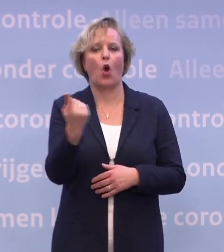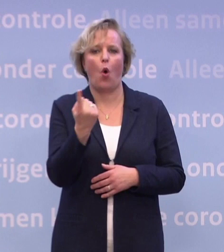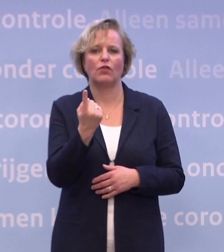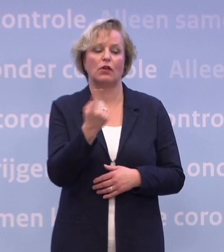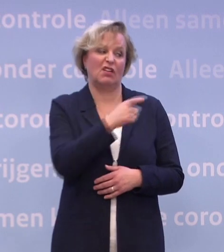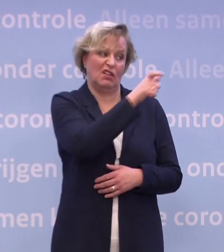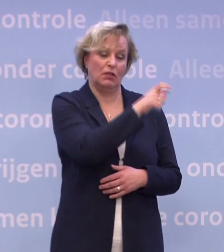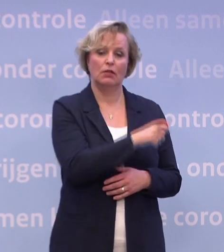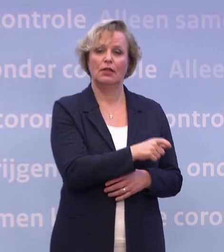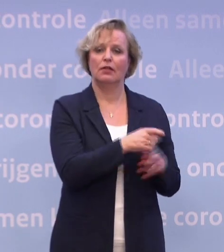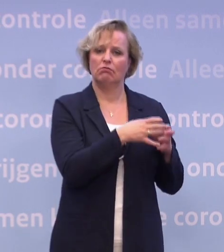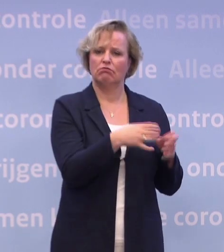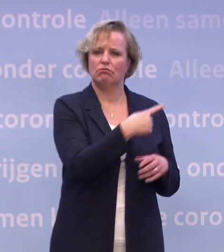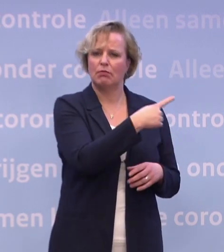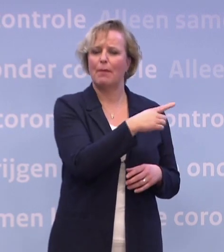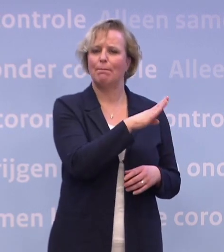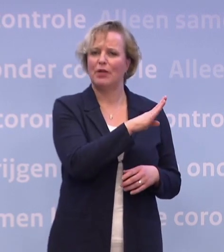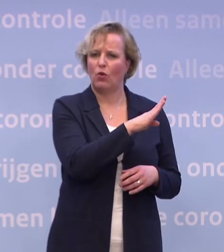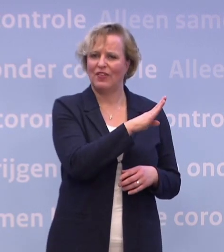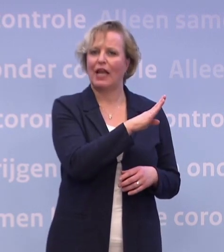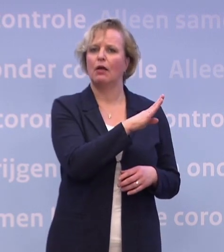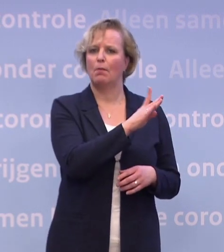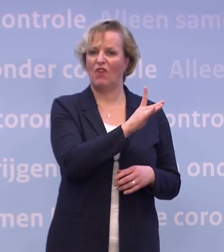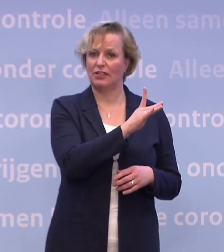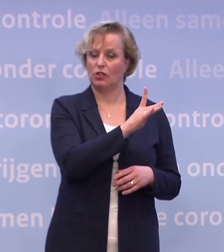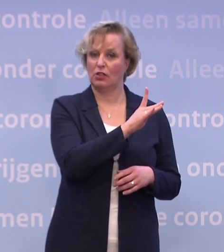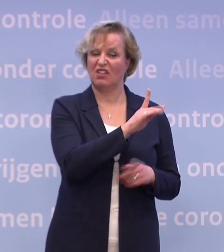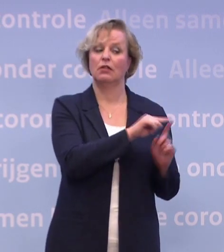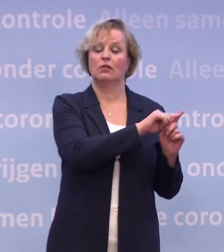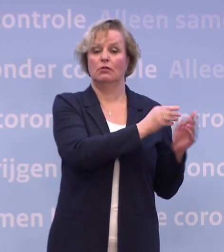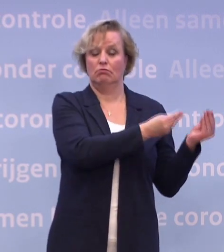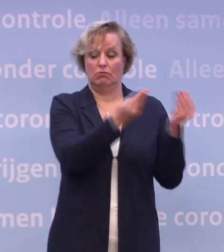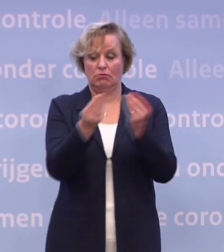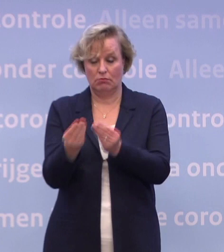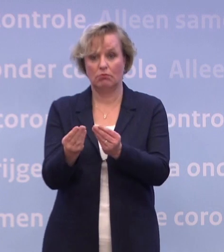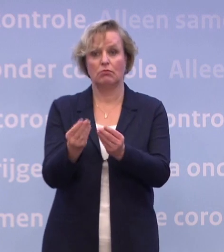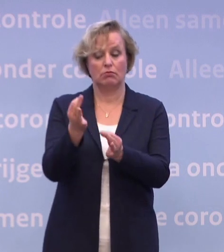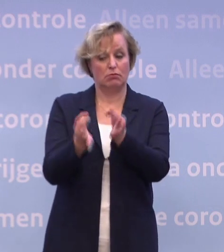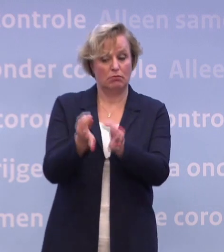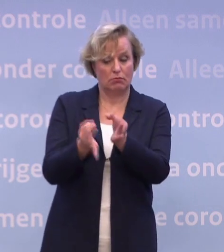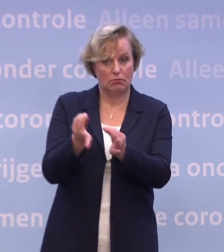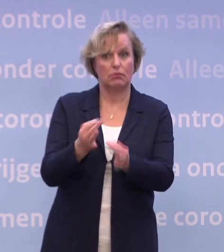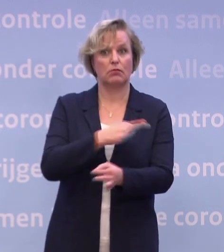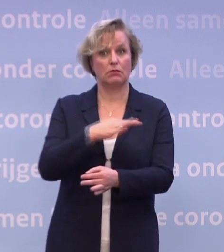...waarna het enkele dagen kost voor de Europese Commissie... ...om een toelatingsbesluit te nemen. Dat maakt dat, daar waar we toen overigens nog uitgingen...